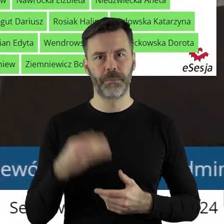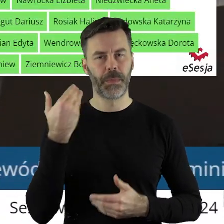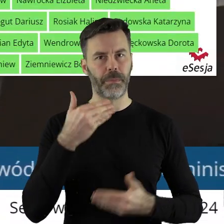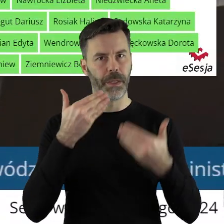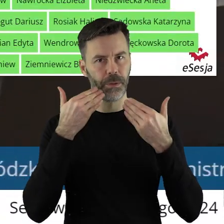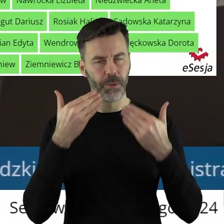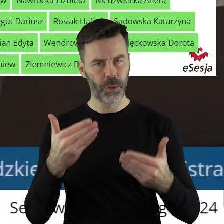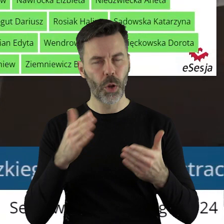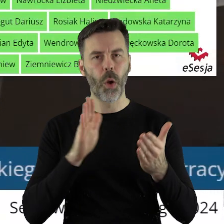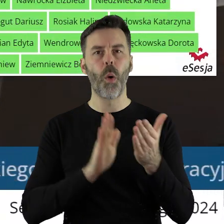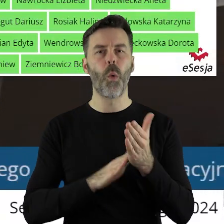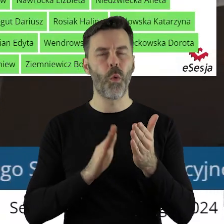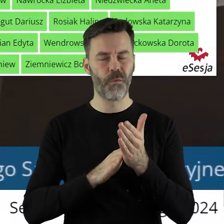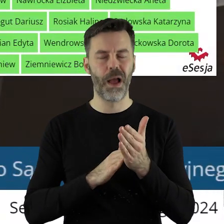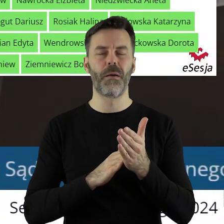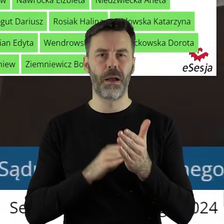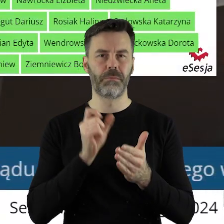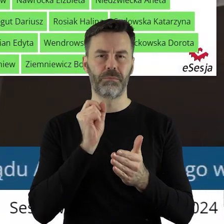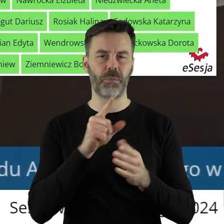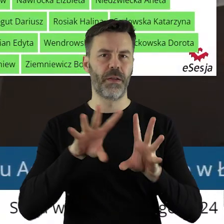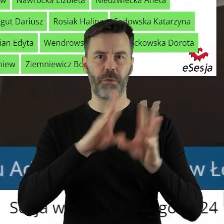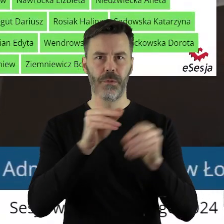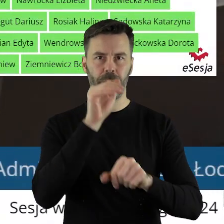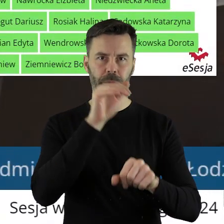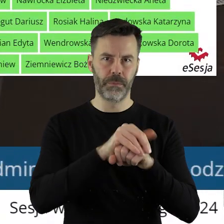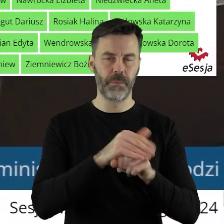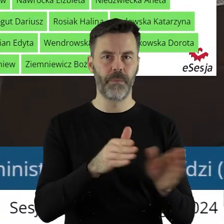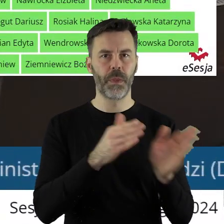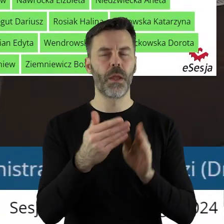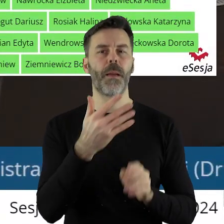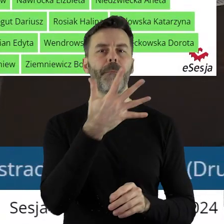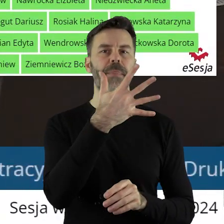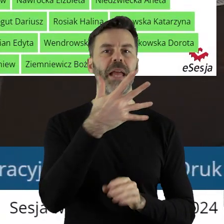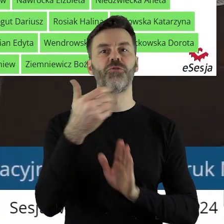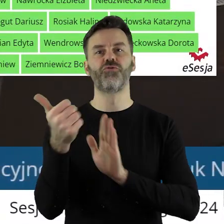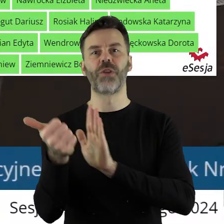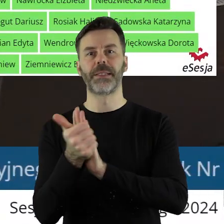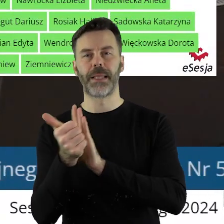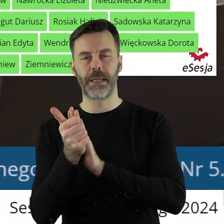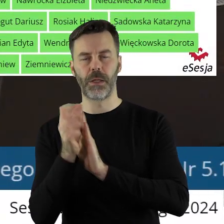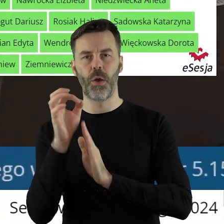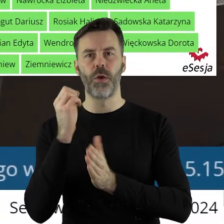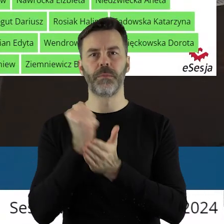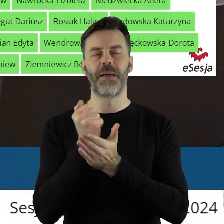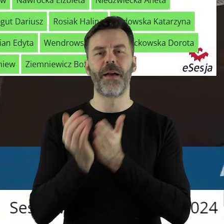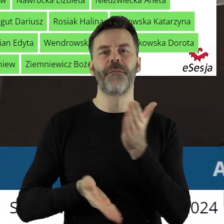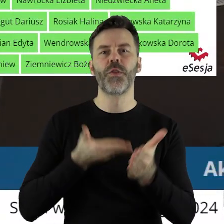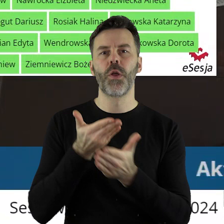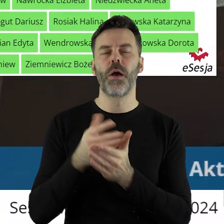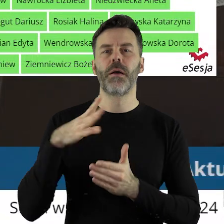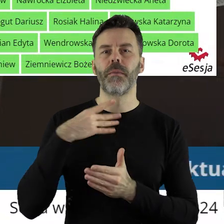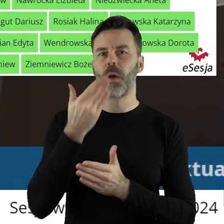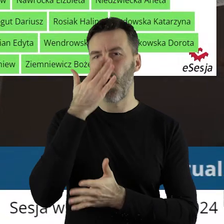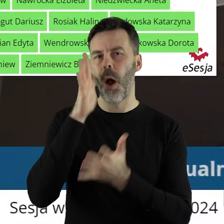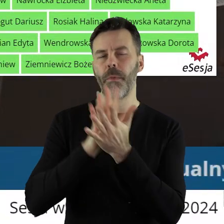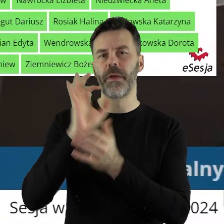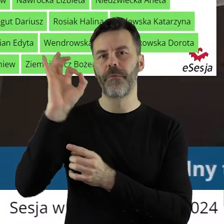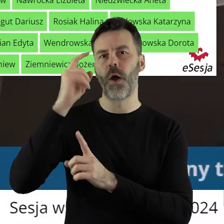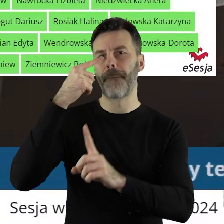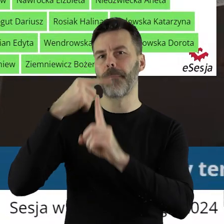Dziękuję bardzo. Uchwała została przegłosowana jednogłośnie. W punkcie 5.16 w sprawie przekazania petycji. Projekt uchwały został pozytywnie zaopiniowany